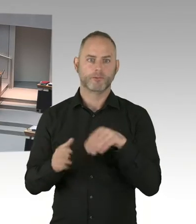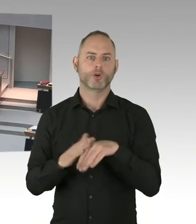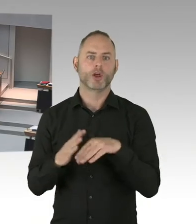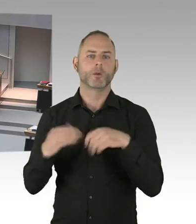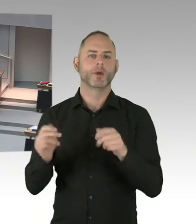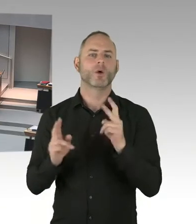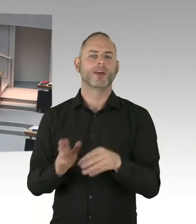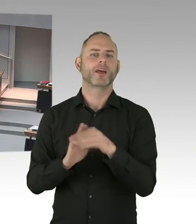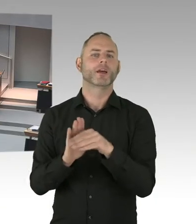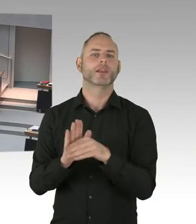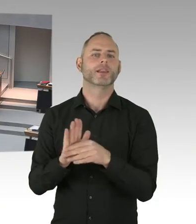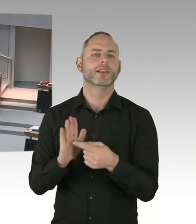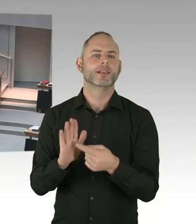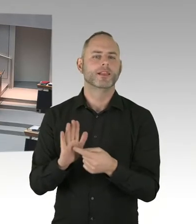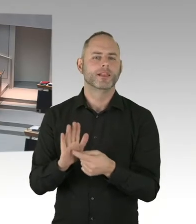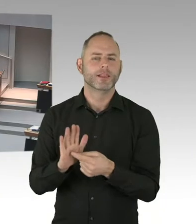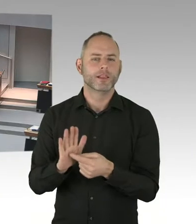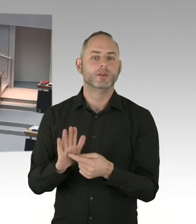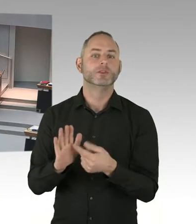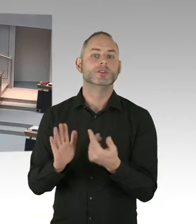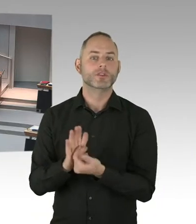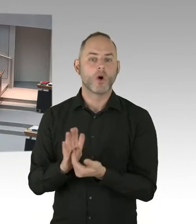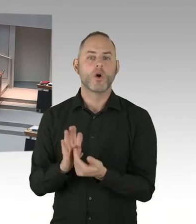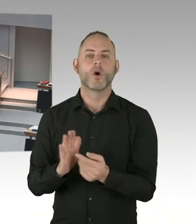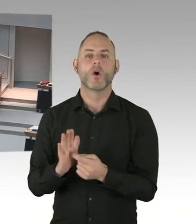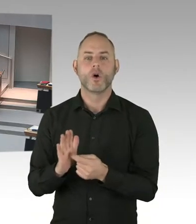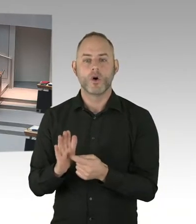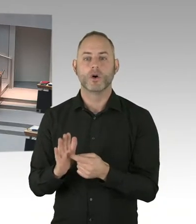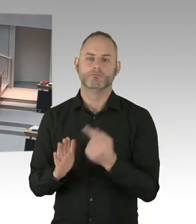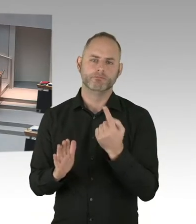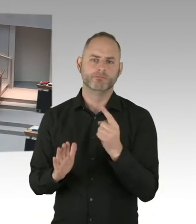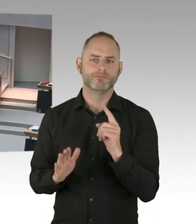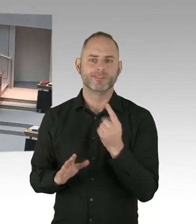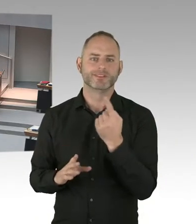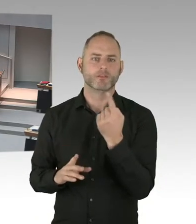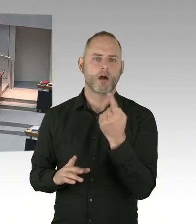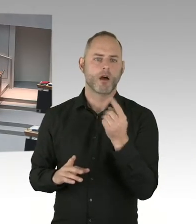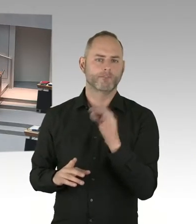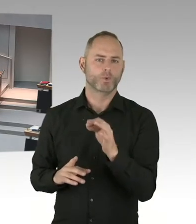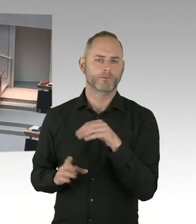bei Ihrer Partei dafür stark machen, dass es da eine Änderung gibt, dass man dann quasi sagt Mensch ist Mensch.